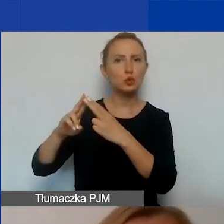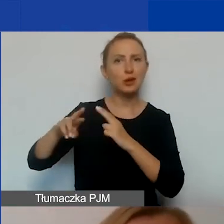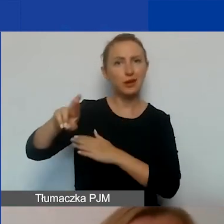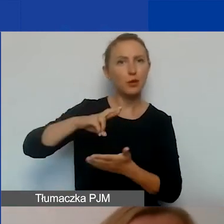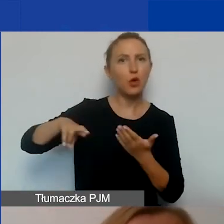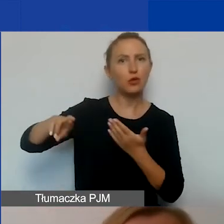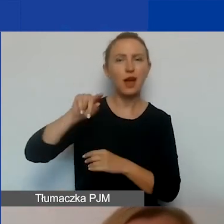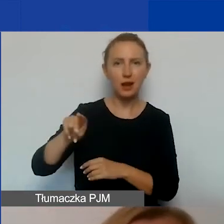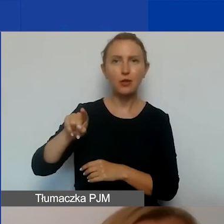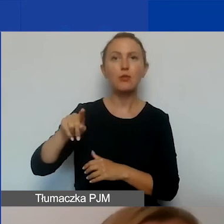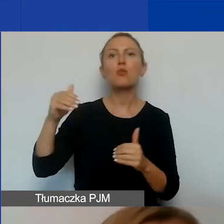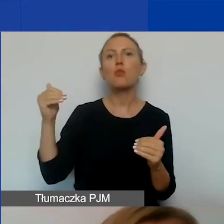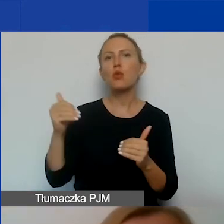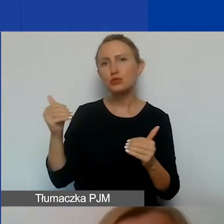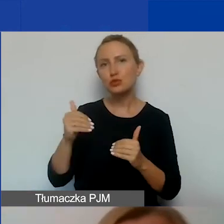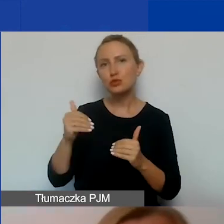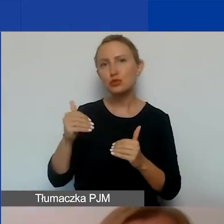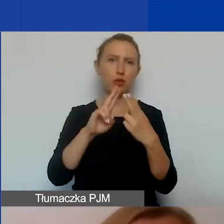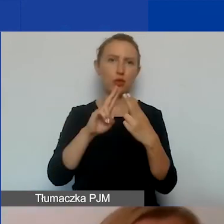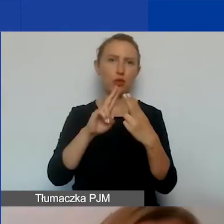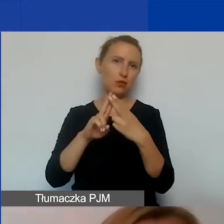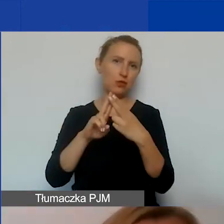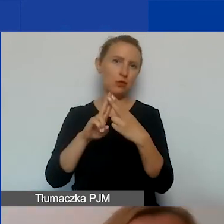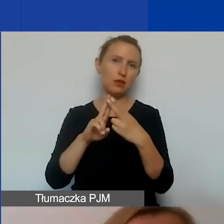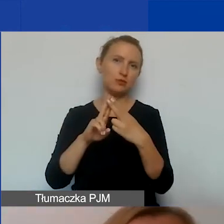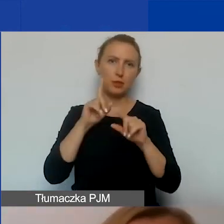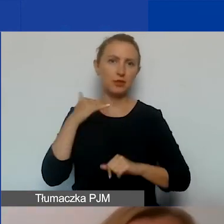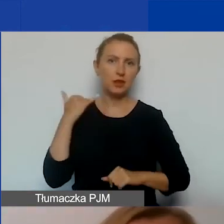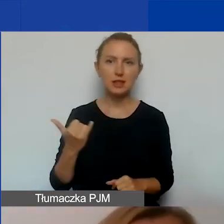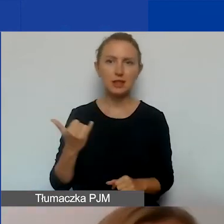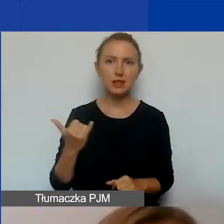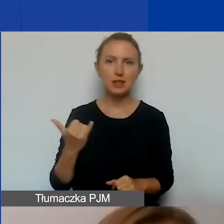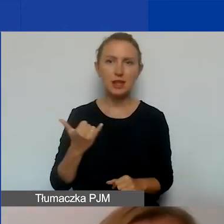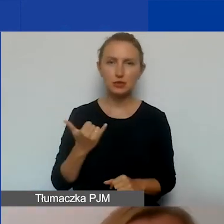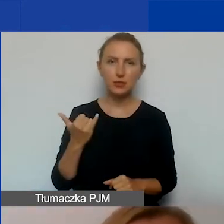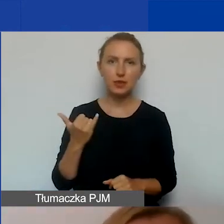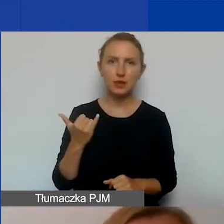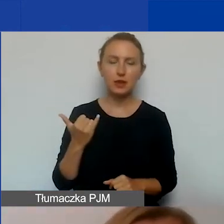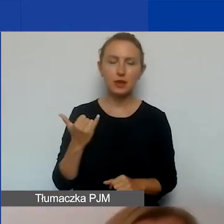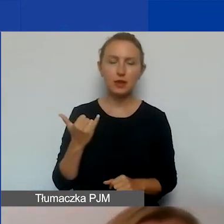z którymi możecie się kontaktować w zasadzie zawsze. Listę konsultantów oraz kontakty do nich